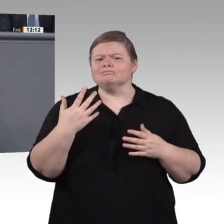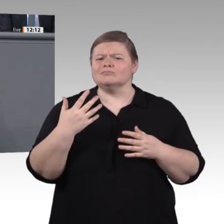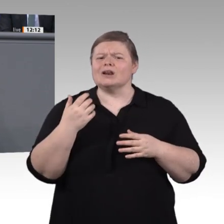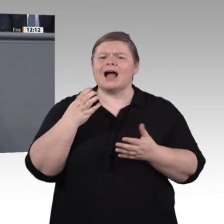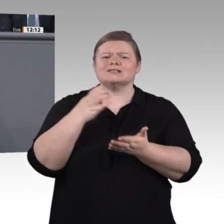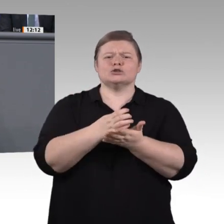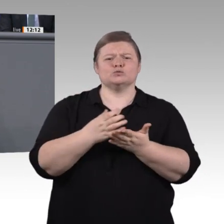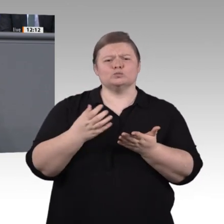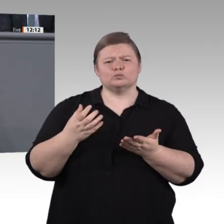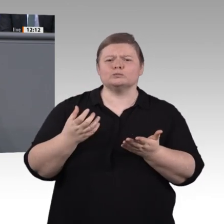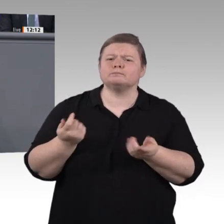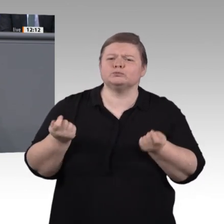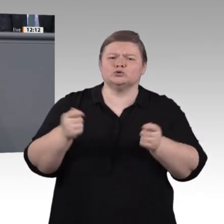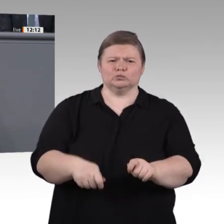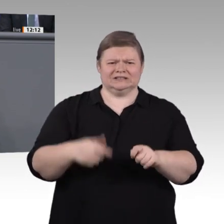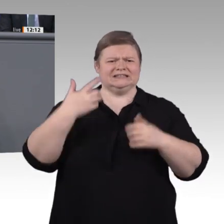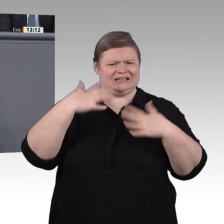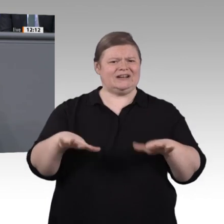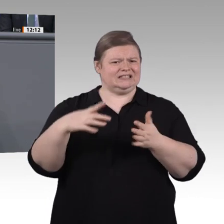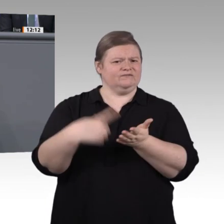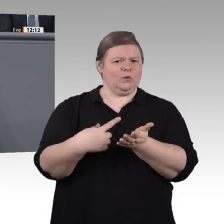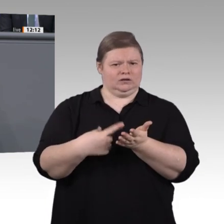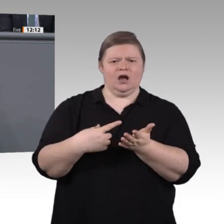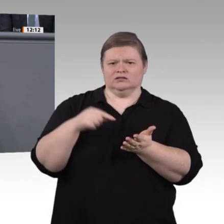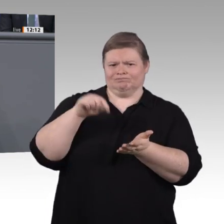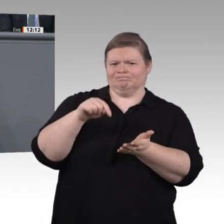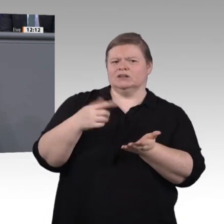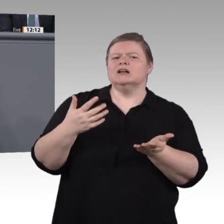sind ganz wichtige Signale zur Stärkung der Berufsbildung in Deutschland. Die vorgesehenen